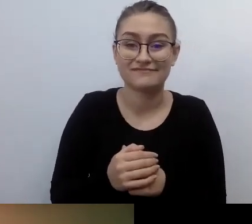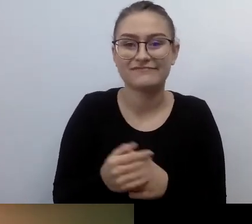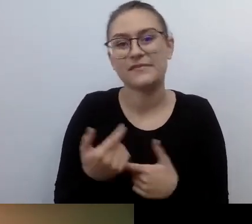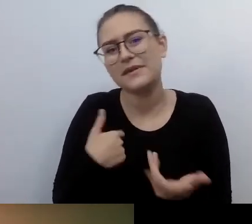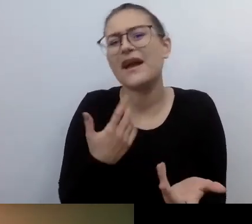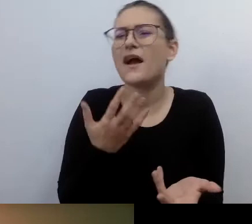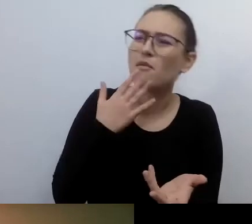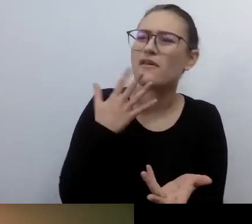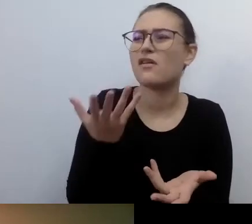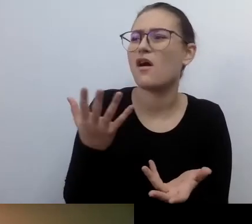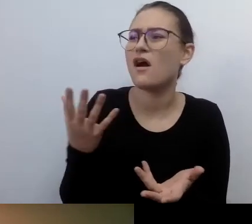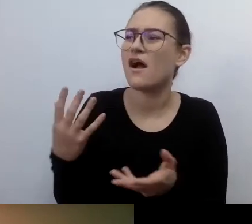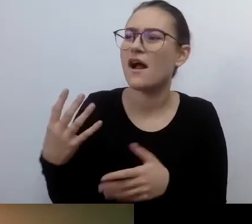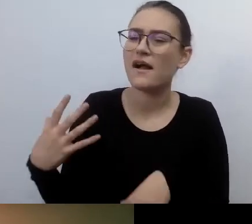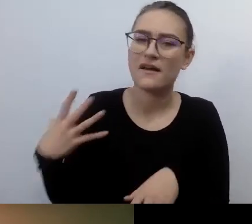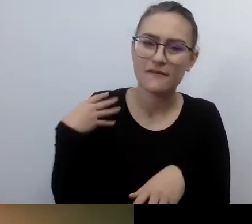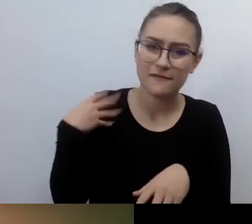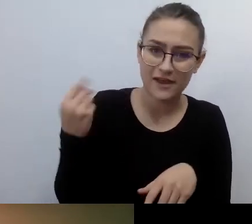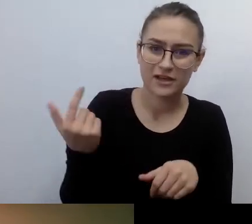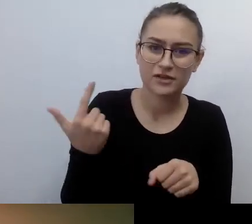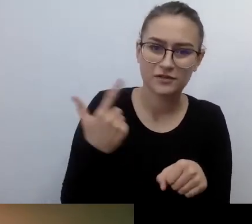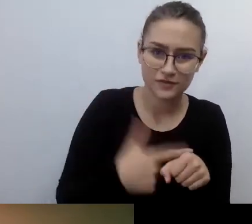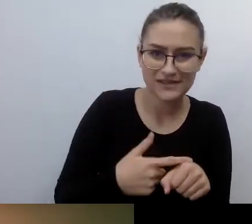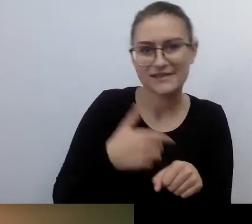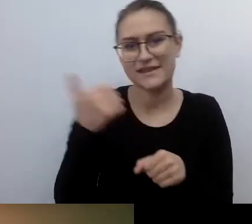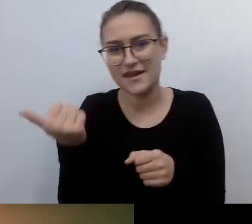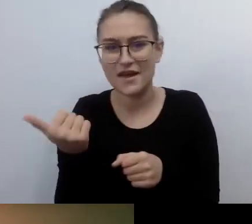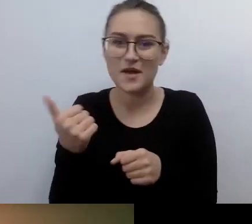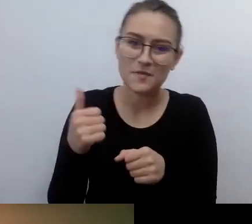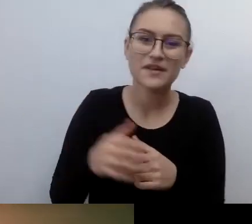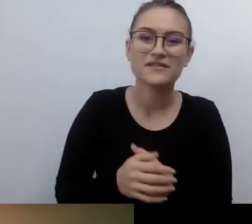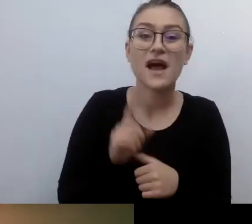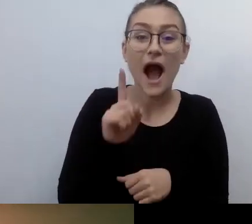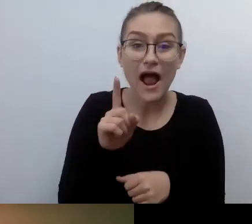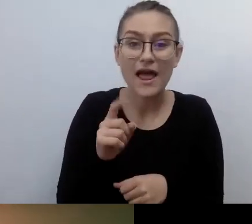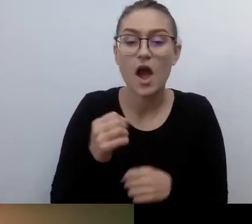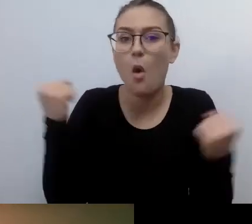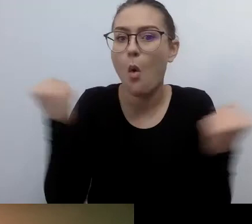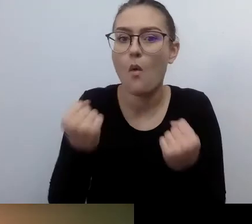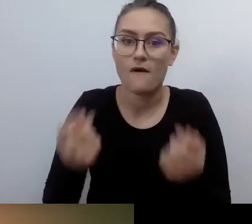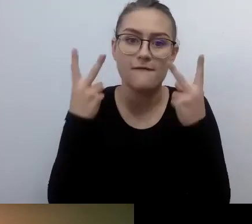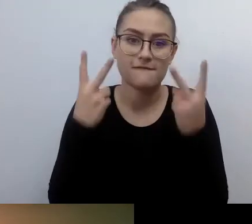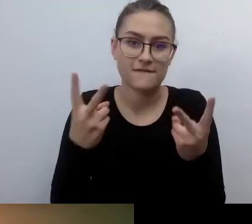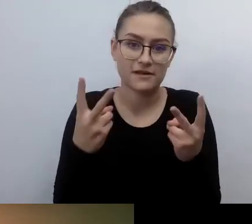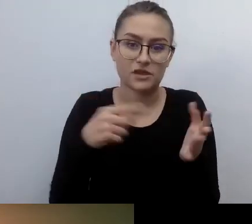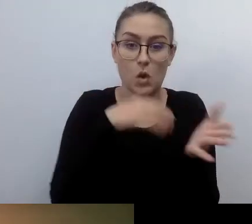A ważna ustawa regulująca te sprawy,